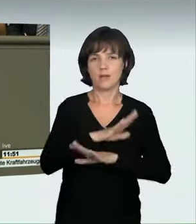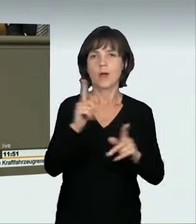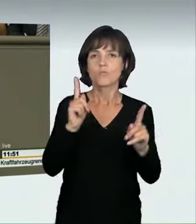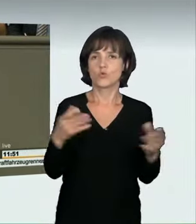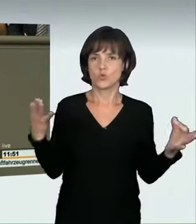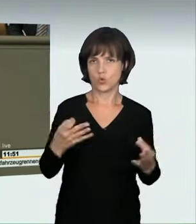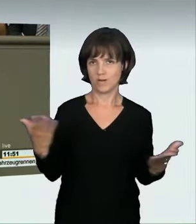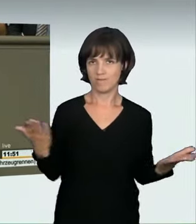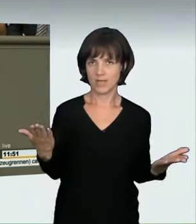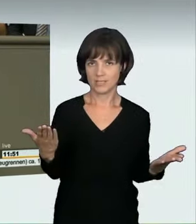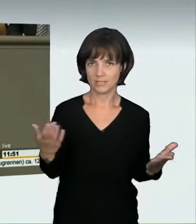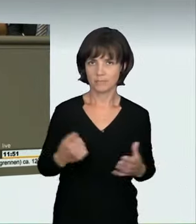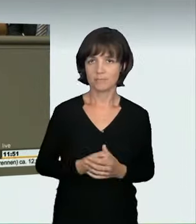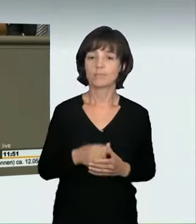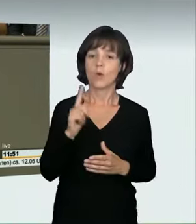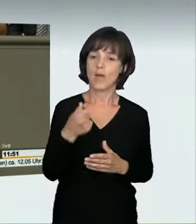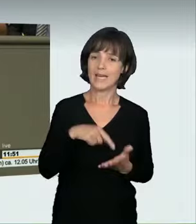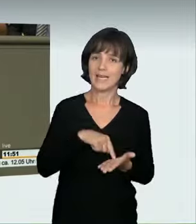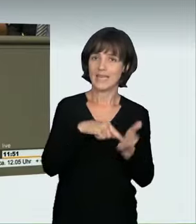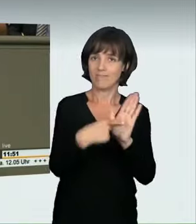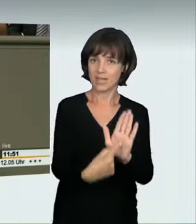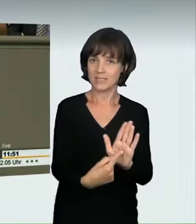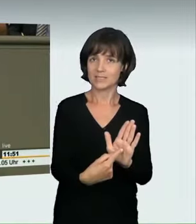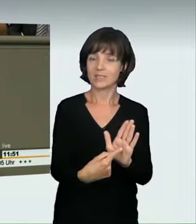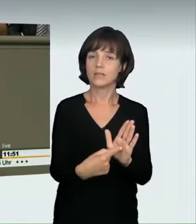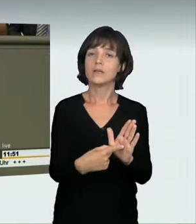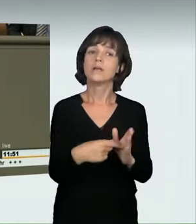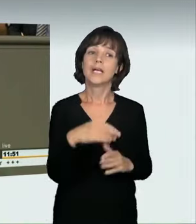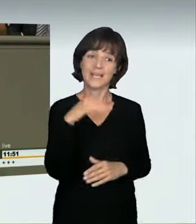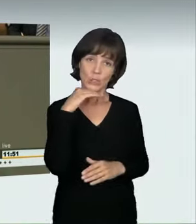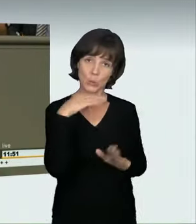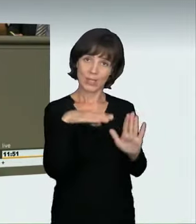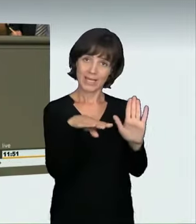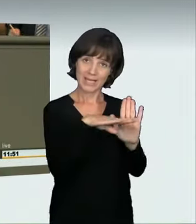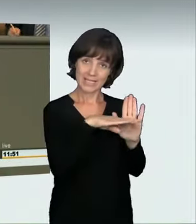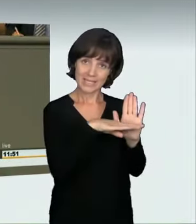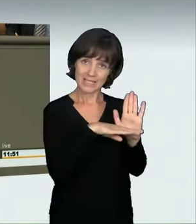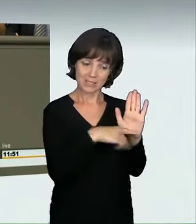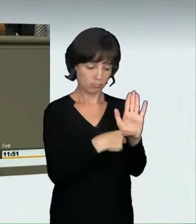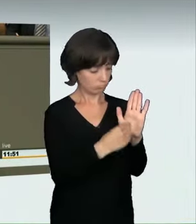sodass wir hier zu einer Entscheidung kommen können. Also klar ist: Wir müssen etwas tun. Ich will noch auf eines hinweisen: